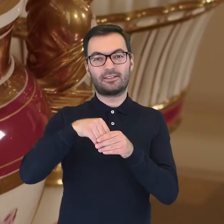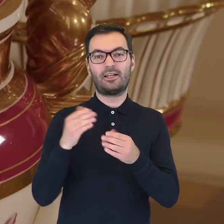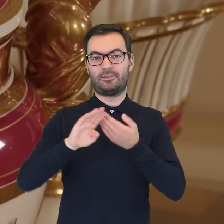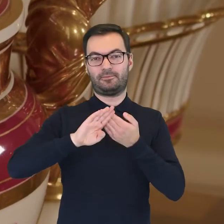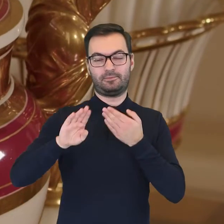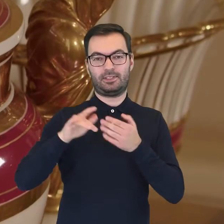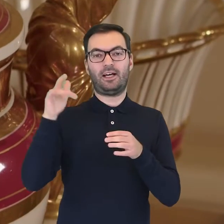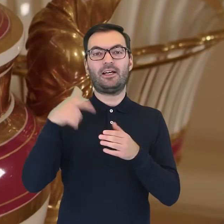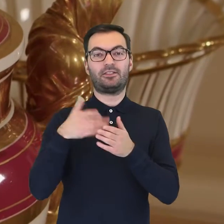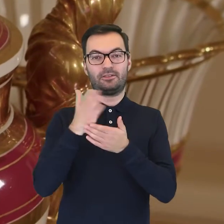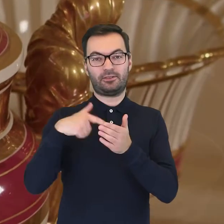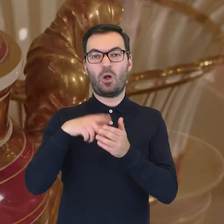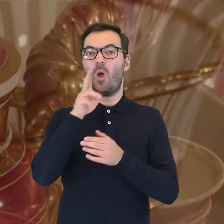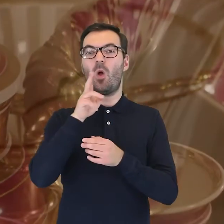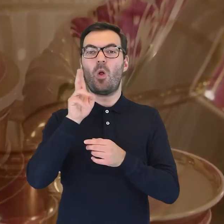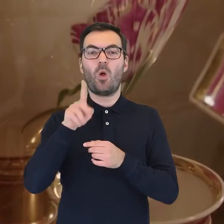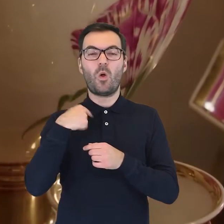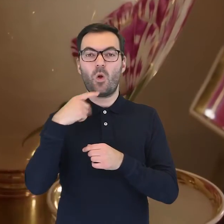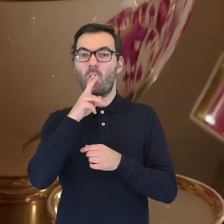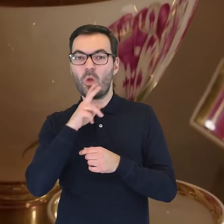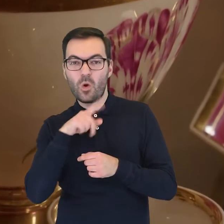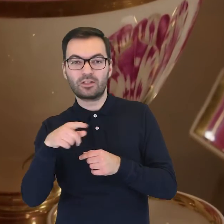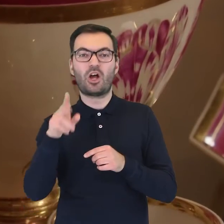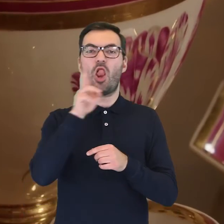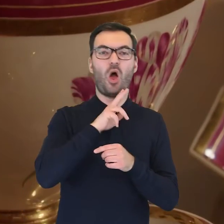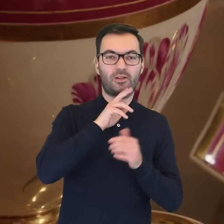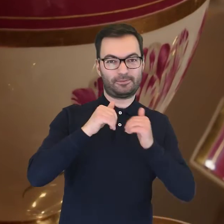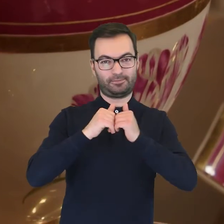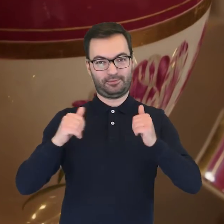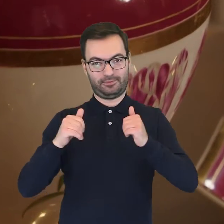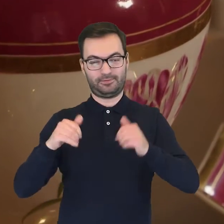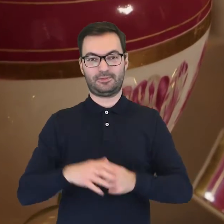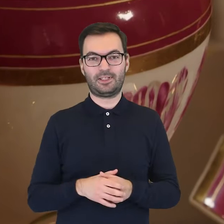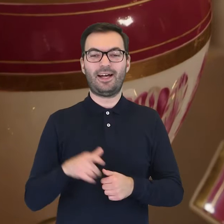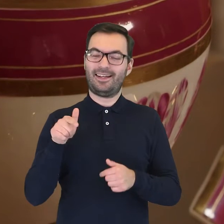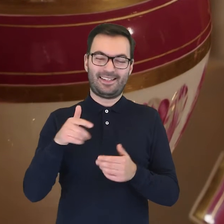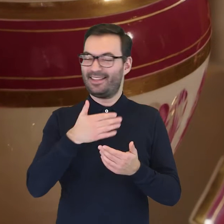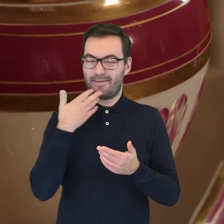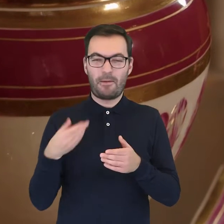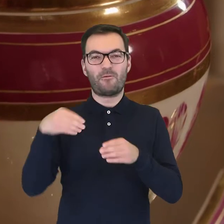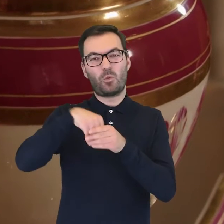która odgradzała część zawierającą lód od lodów. Nasz egzemplarz nie posiada takiej wkładki,